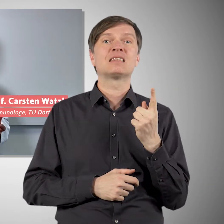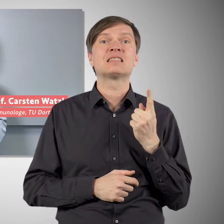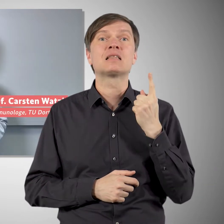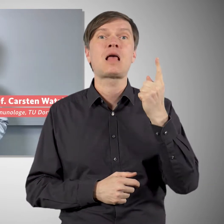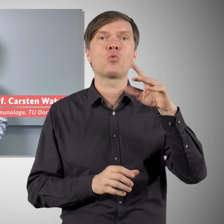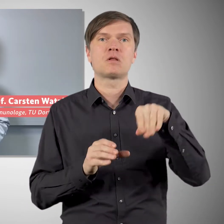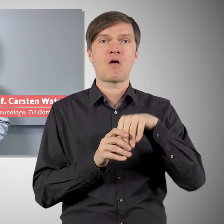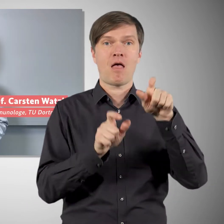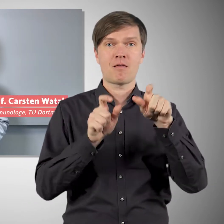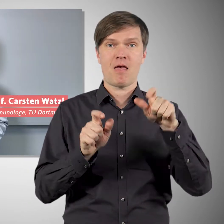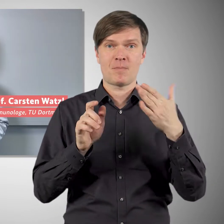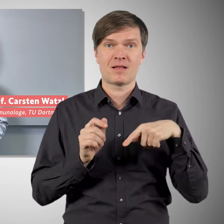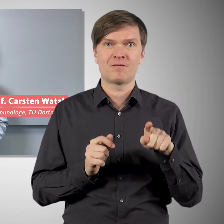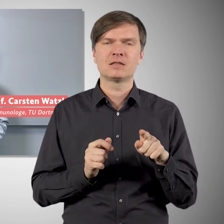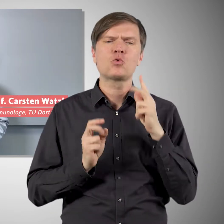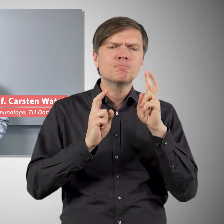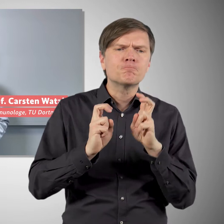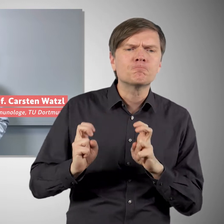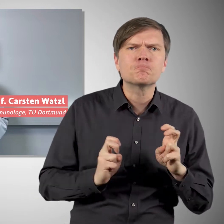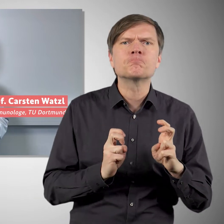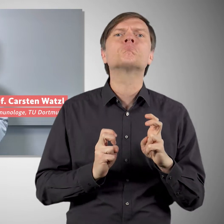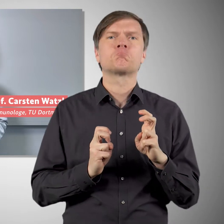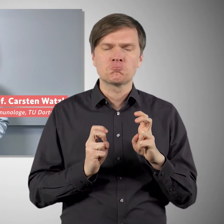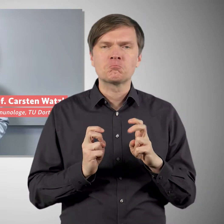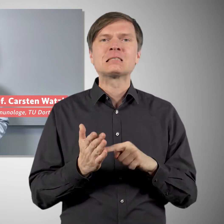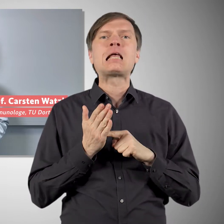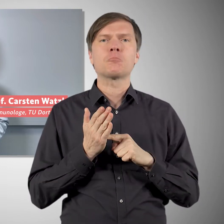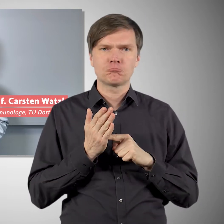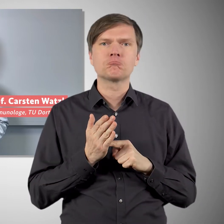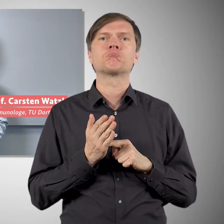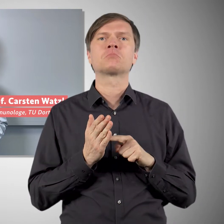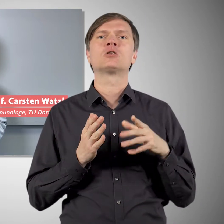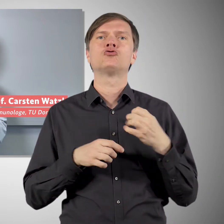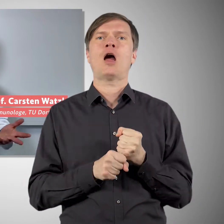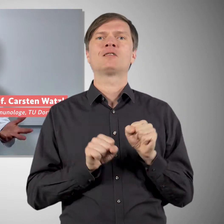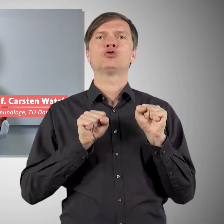dass auch Novavax effektiv vor Covid-19 schützen kann. Und mit einer Effektivität von rund 90 Prozent